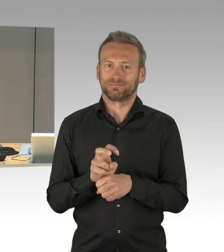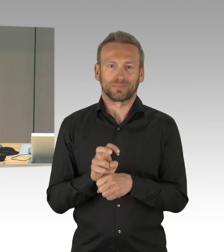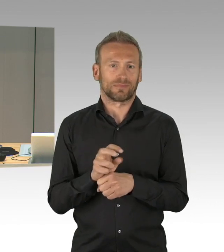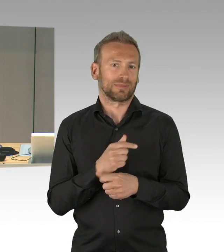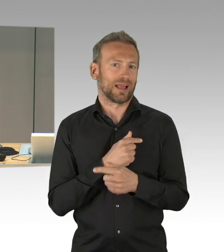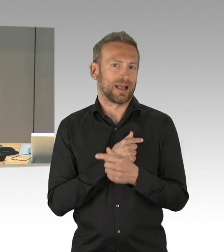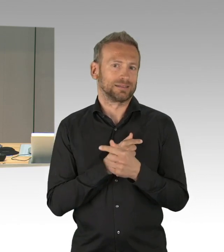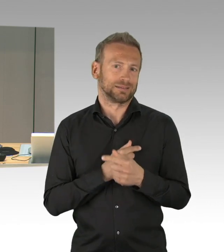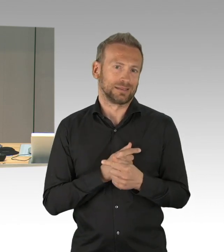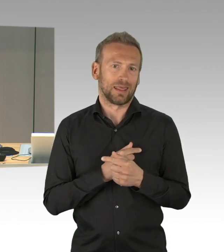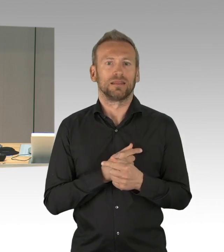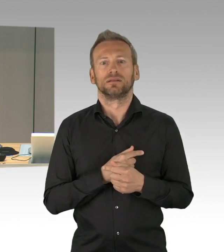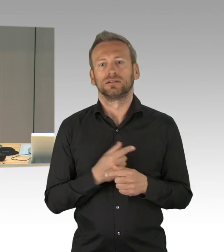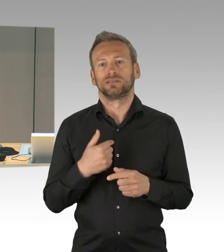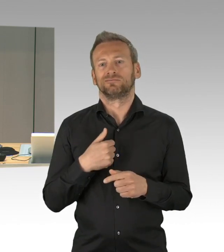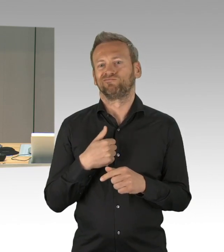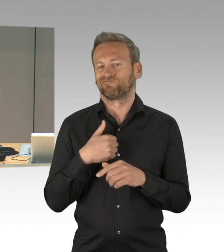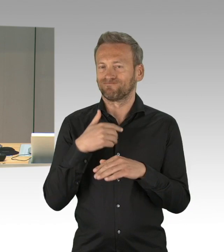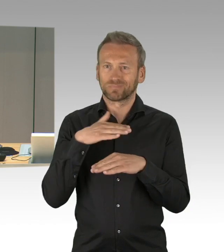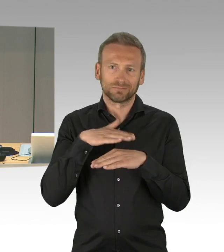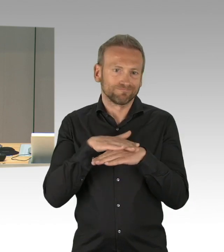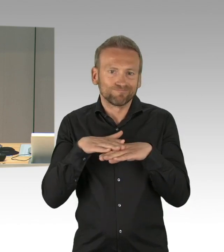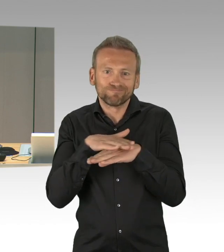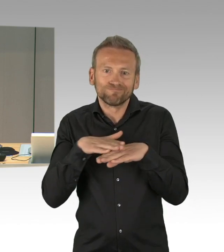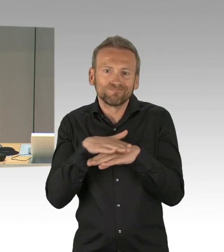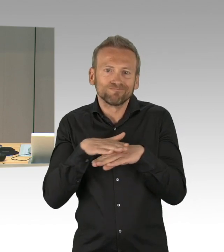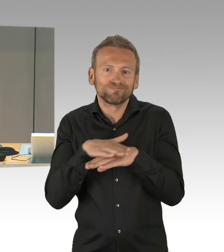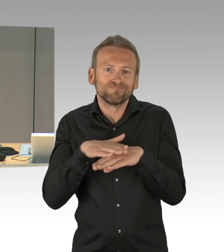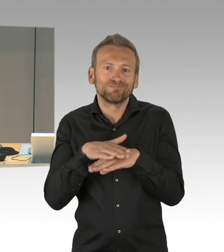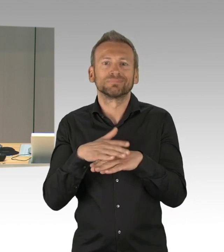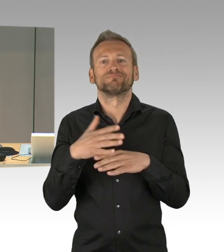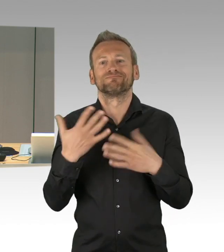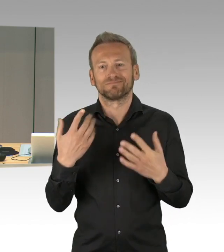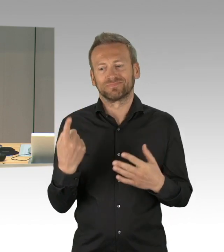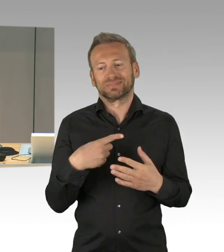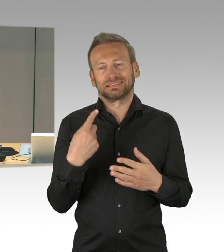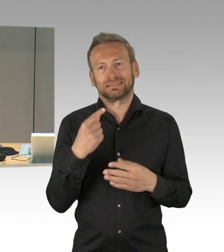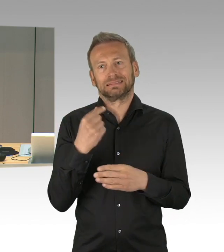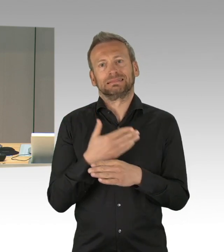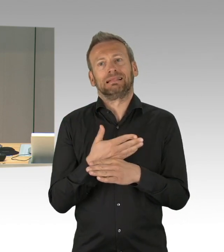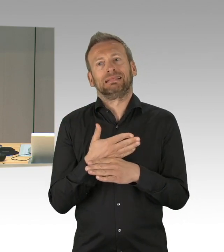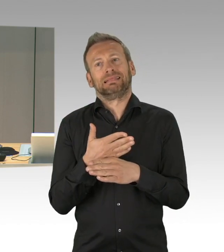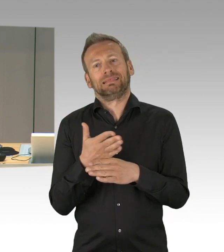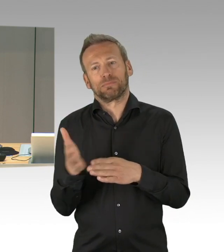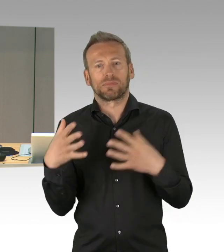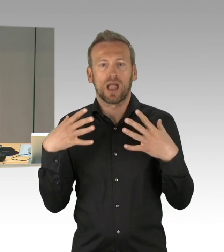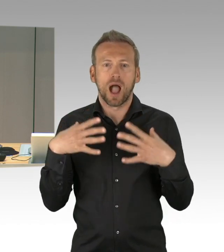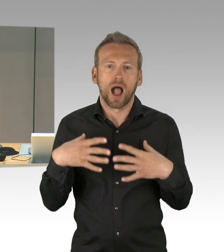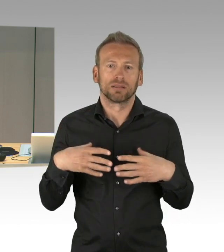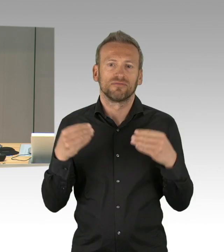im Rahmen der Debatte über die Tagesordnung. Dem Kollegen Joschka Langenbrinck von der SPD-Fraktion,